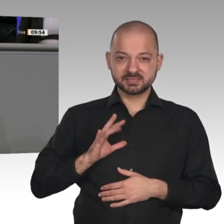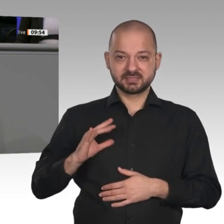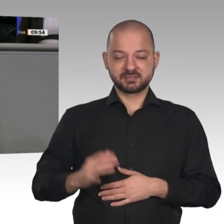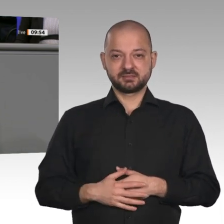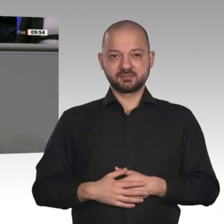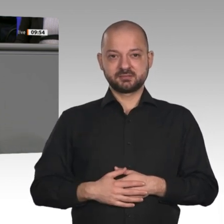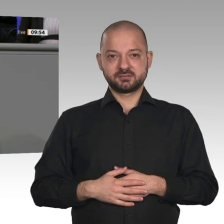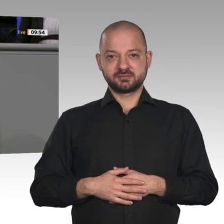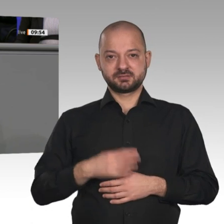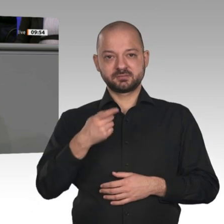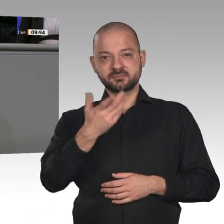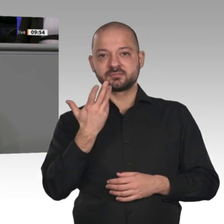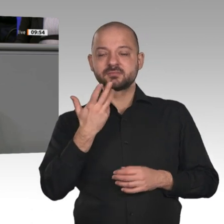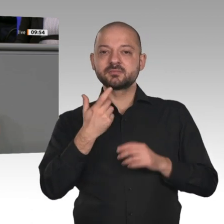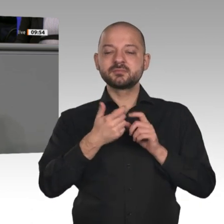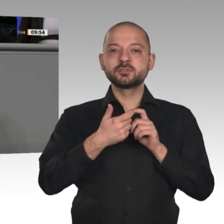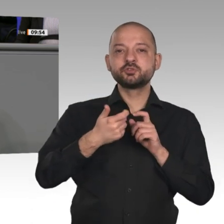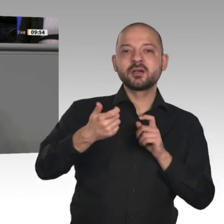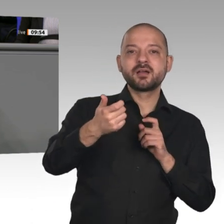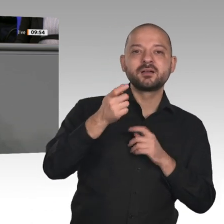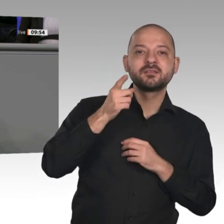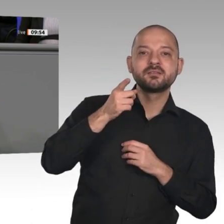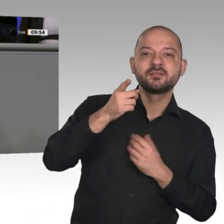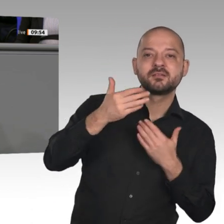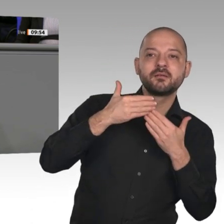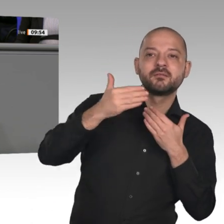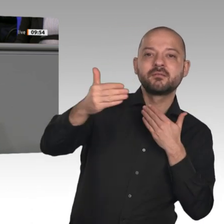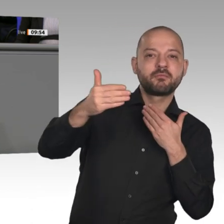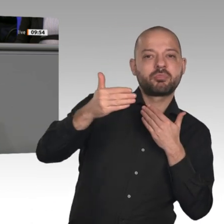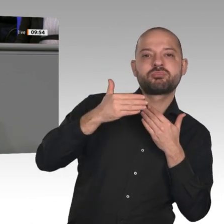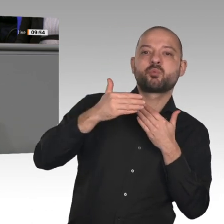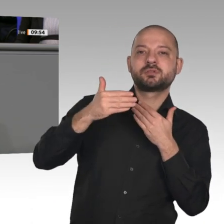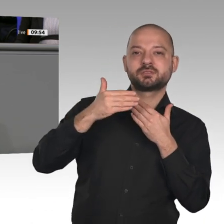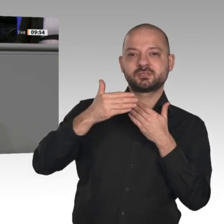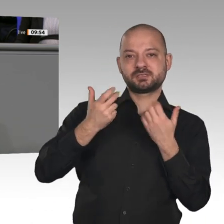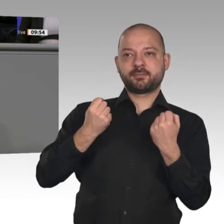einfach keinen Sinn. E-Autos sind weder umweltfreundlicher als moderne Diesel, noch sind sie ökonomischer. -